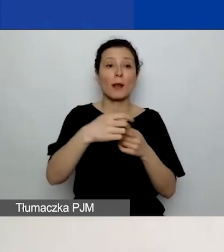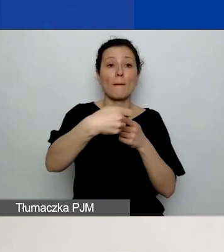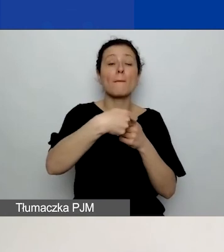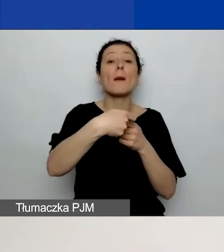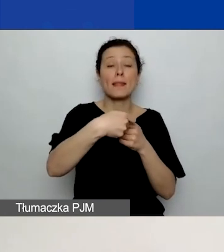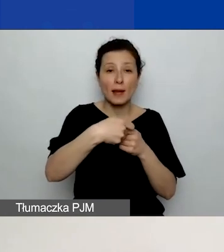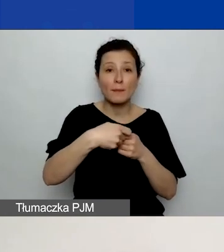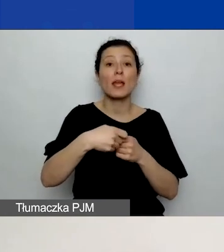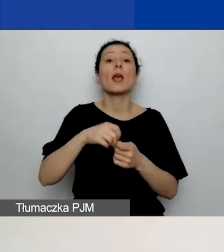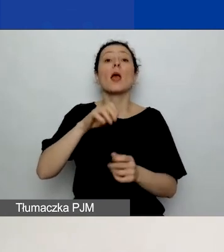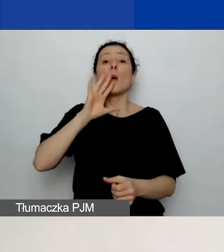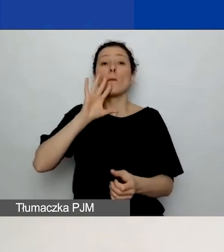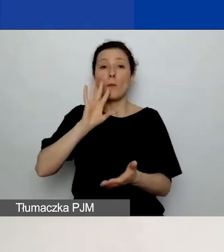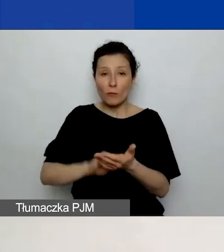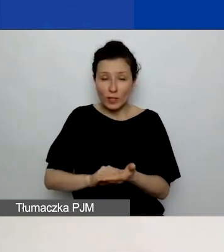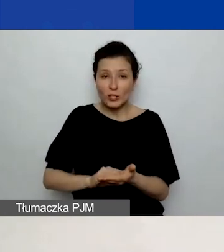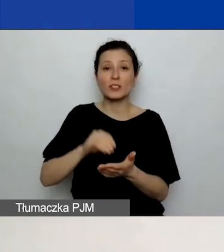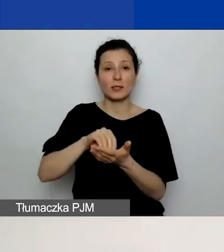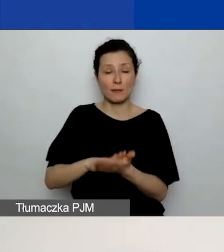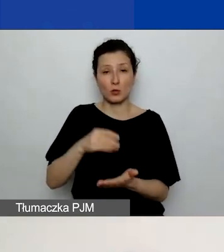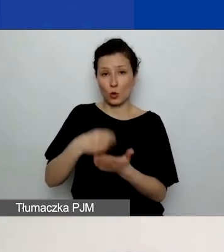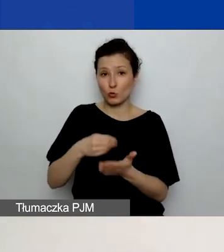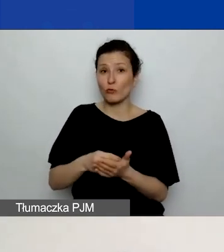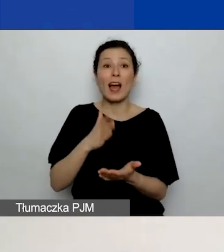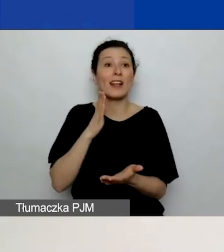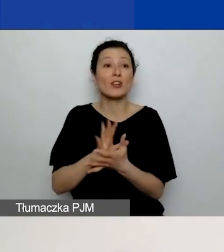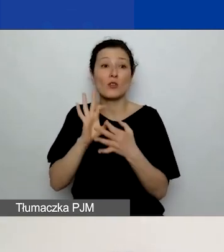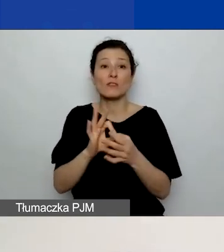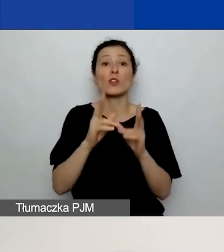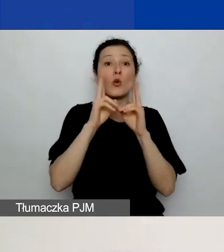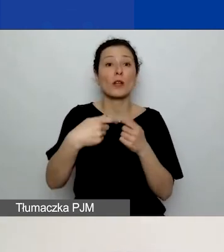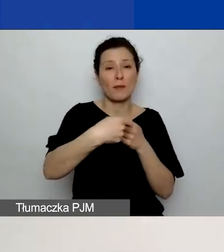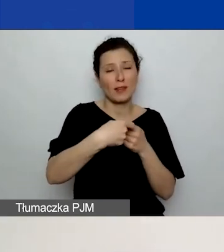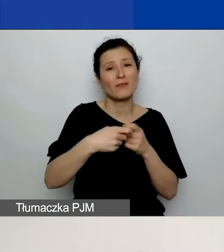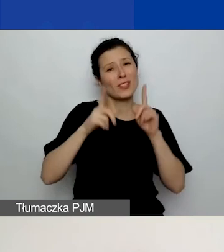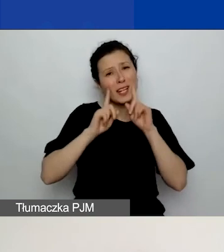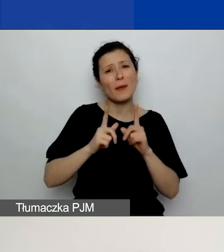wyłącznie koszty dotyczące danego partnera, czyli de facto wpisujecie je po raz drugi.